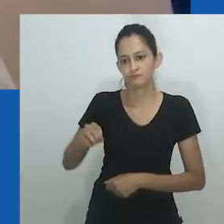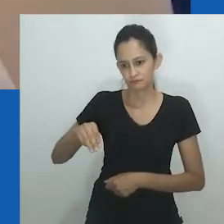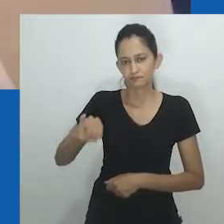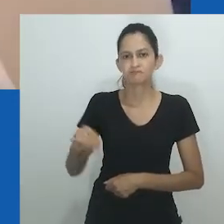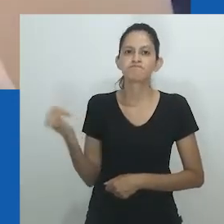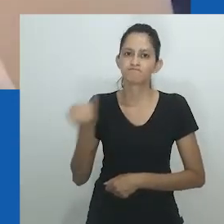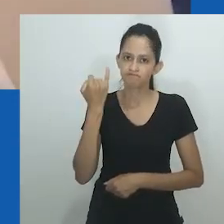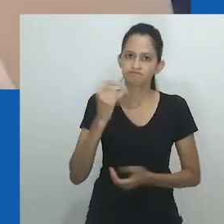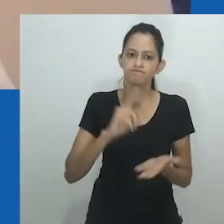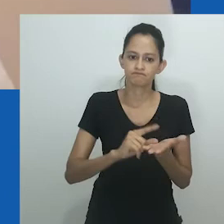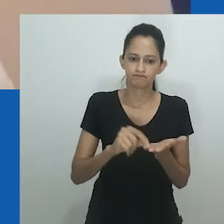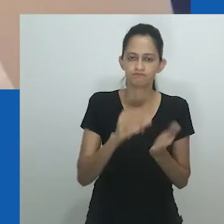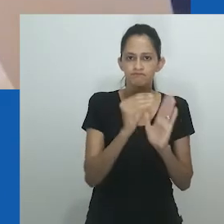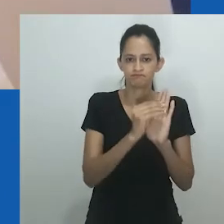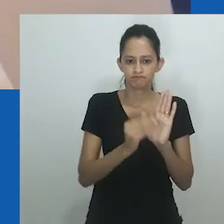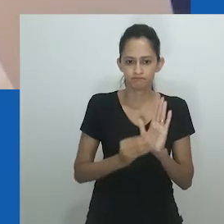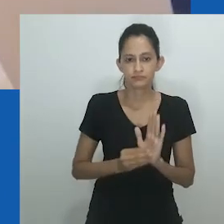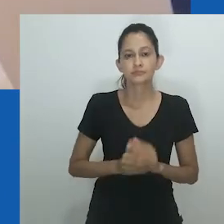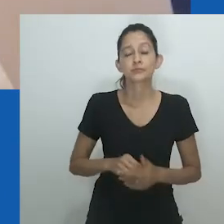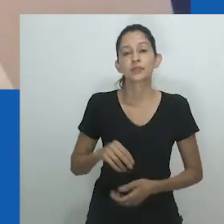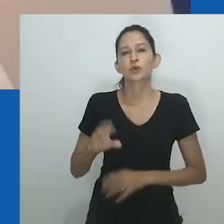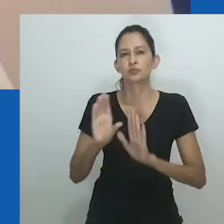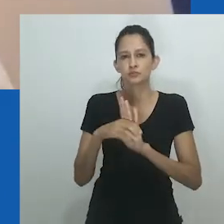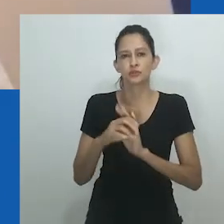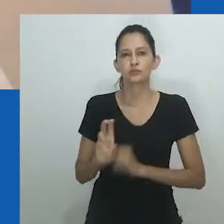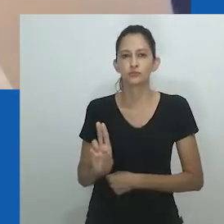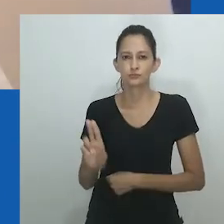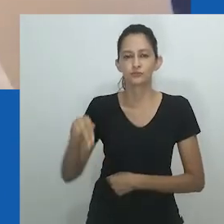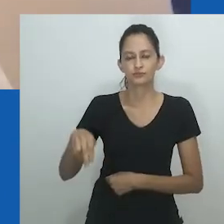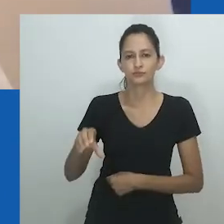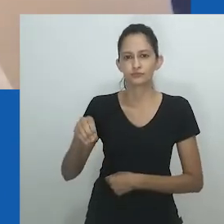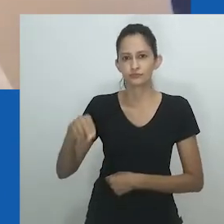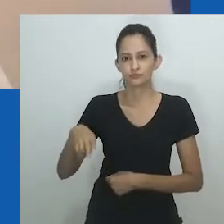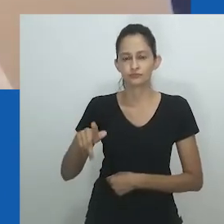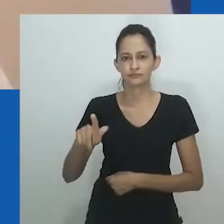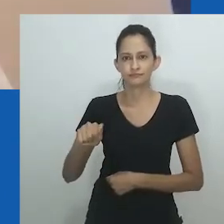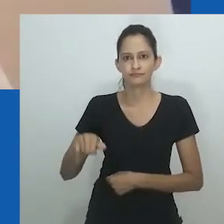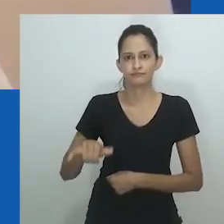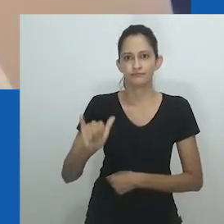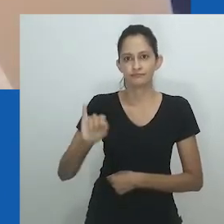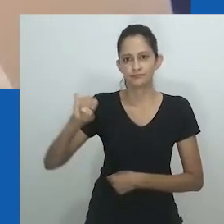Essas mudanças na realidade de gênero, como mapeadas no trabalho de Amadiume, são pontos de entrada convincentes para este paper.